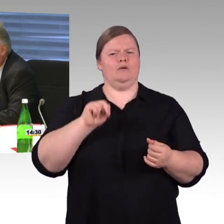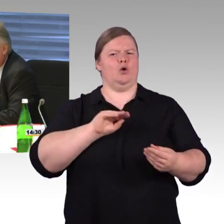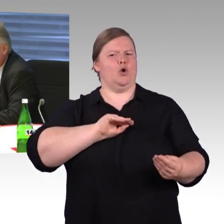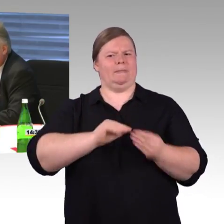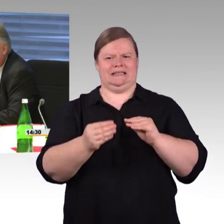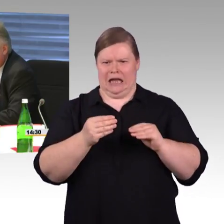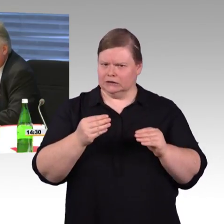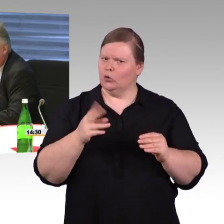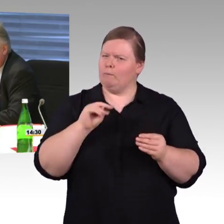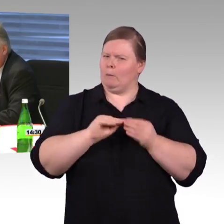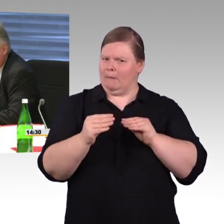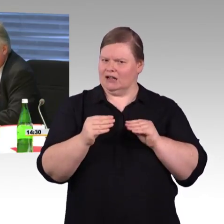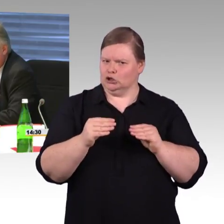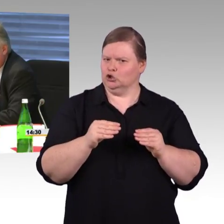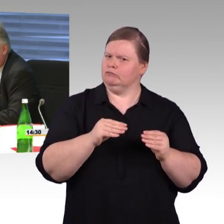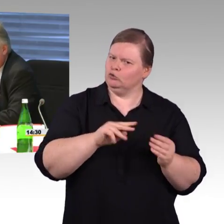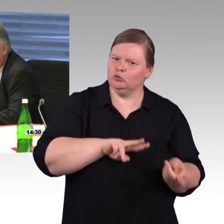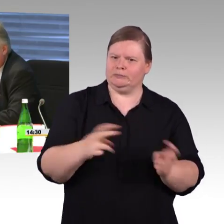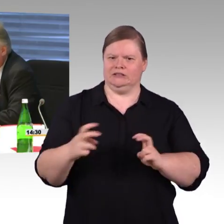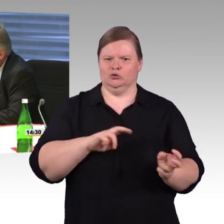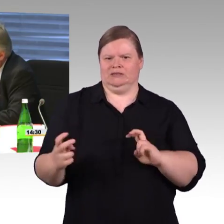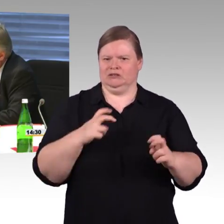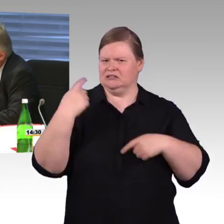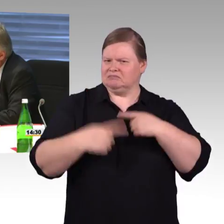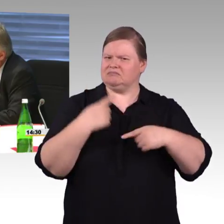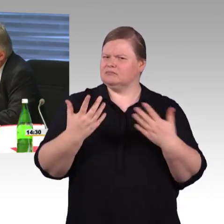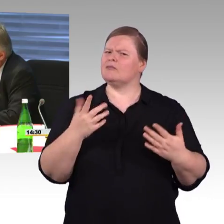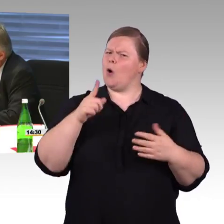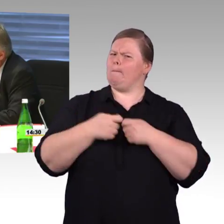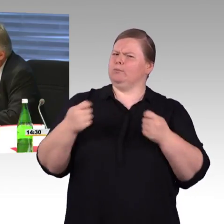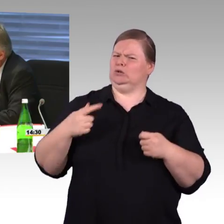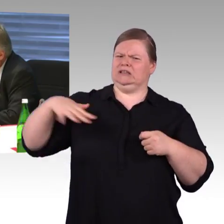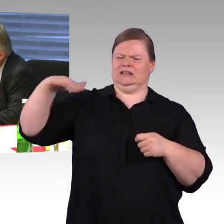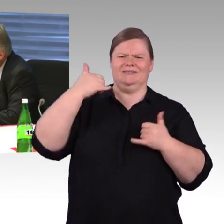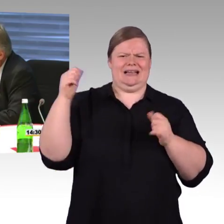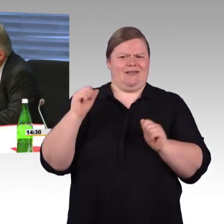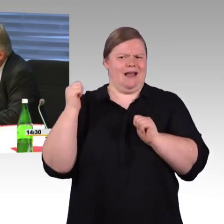Der Haushaltsausschuss beschäftigt sich gerade damit, damit wir das auch weiter durchfinanziert bekommen.